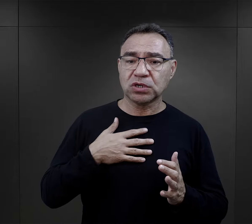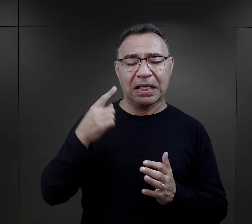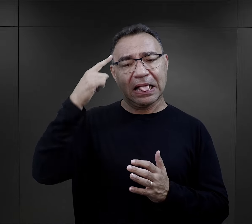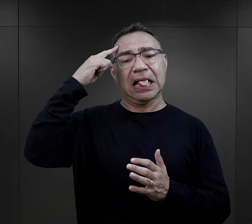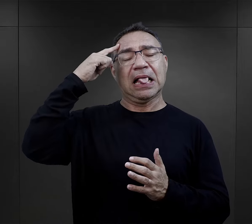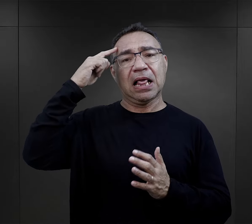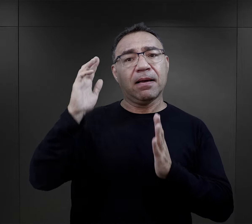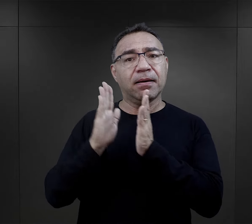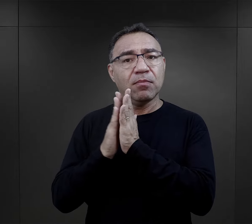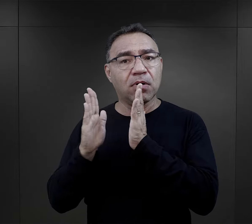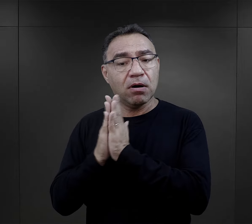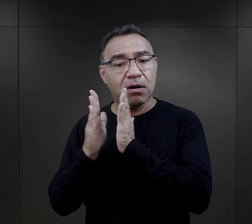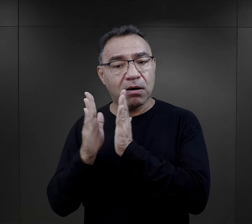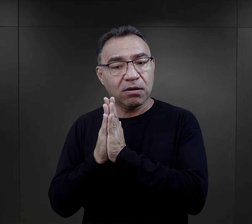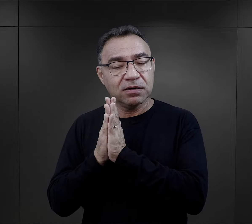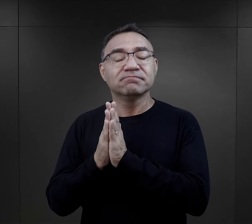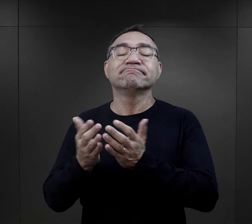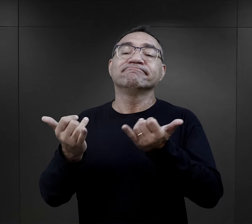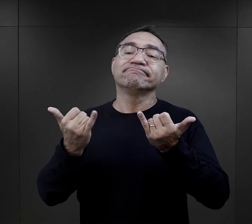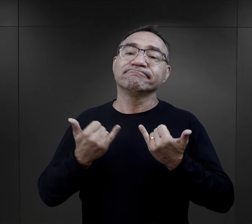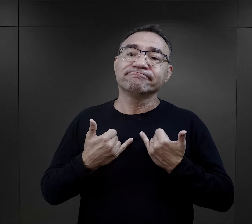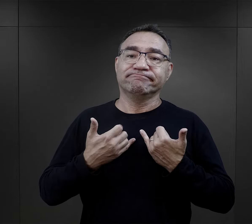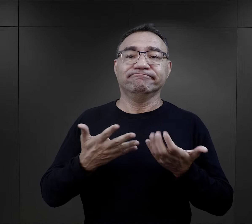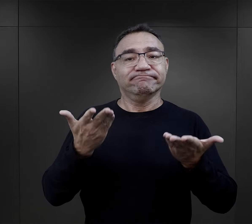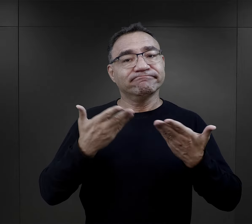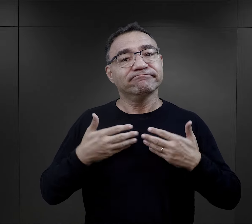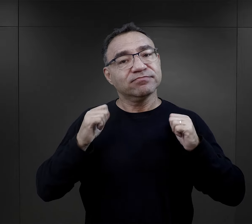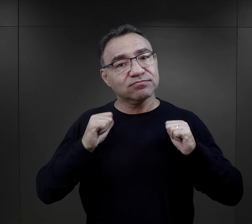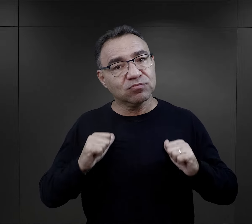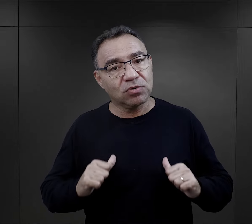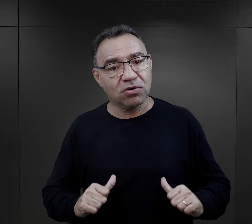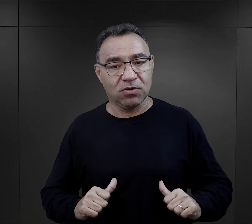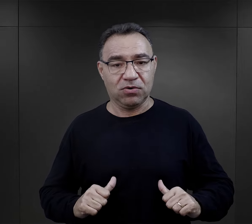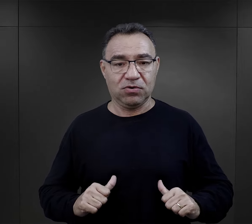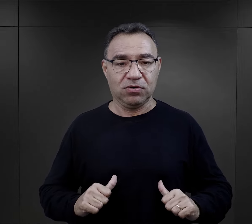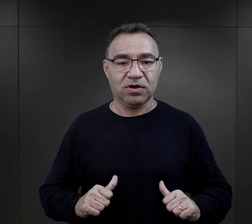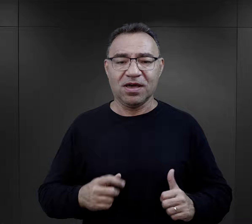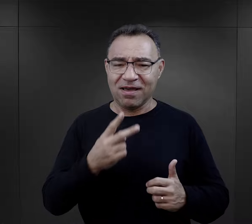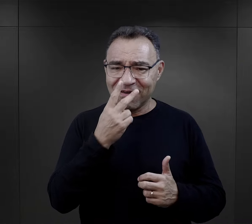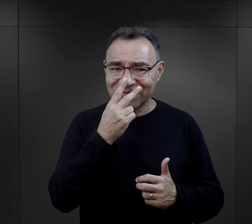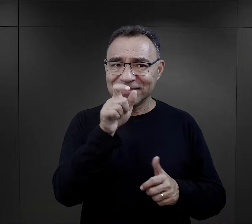i w tym momencie odwołanie się do modlitwy też uspokajało ich.